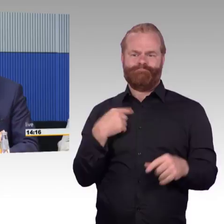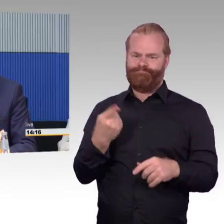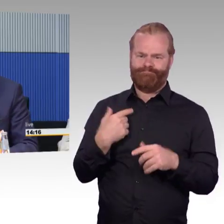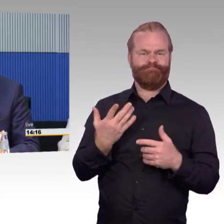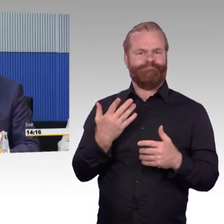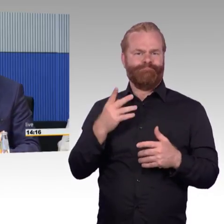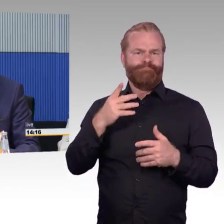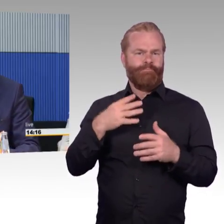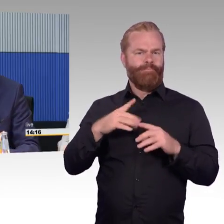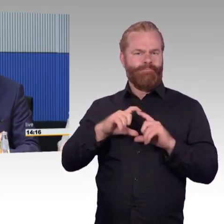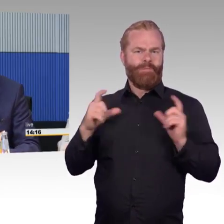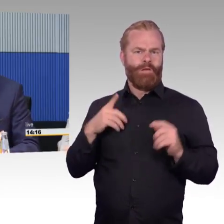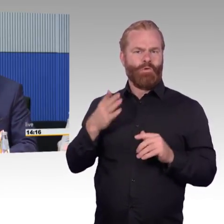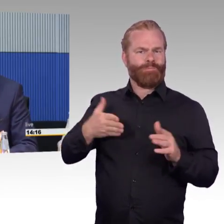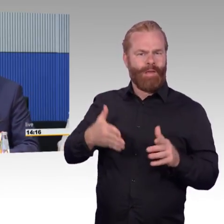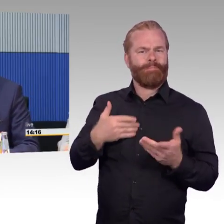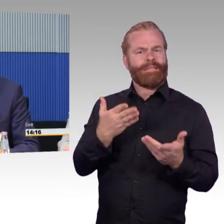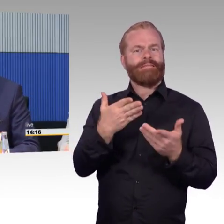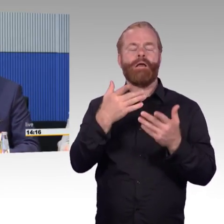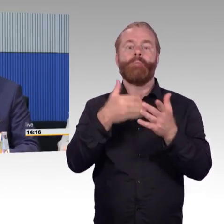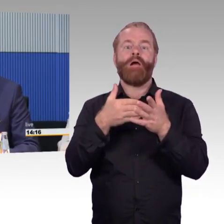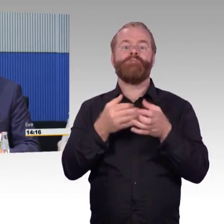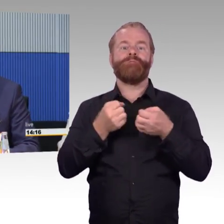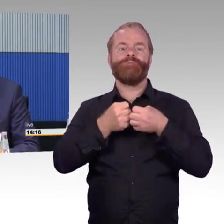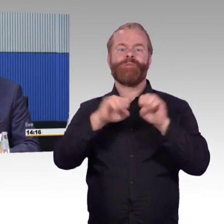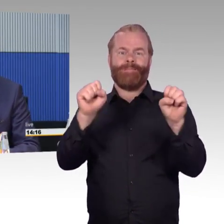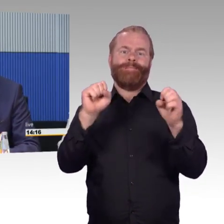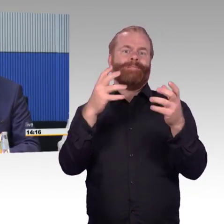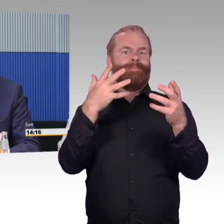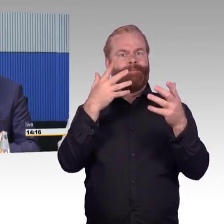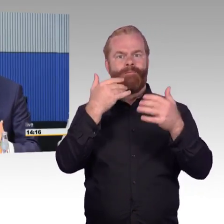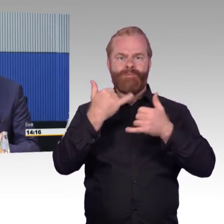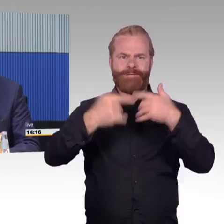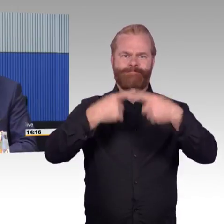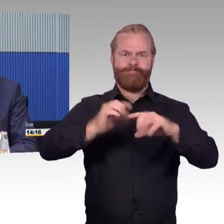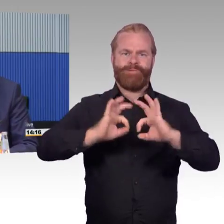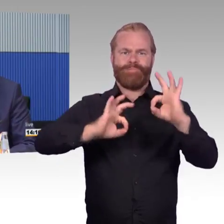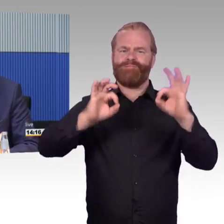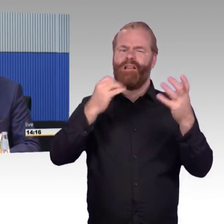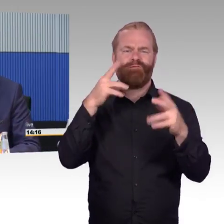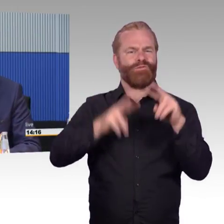Menschen mit Behinderungen natürlich den Zugang ermöglichen wollen, aber auch das Thema was wir sonst diskutieren,